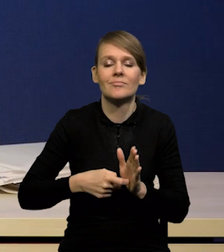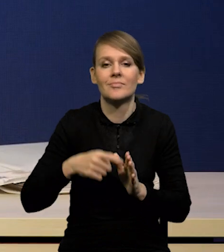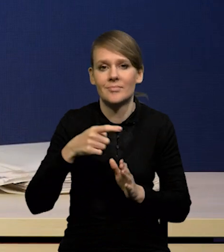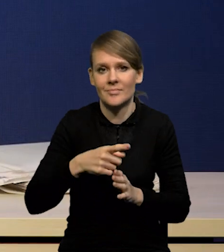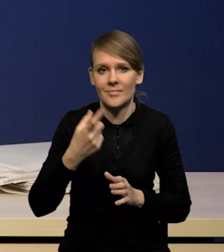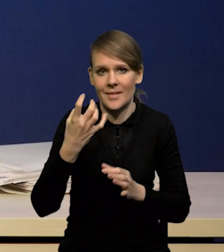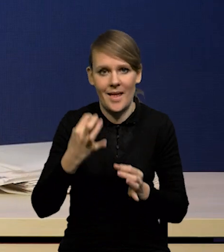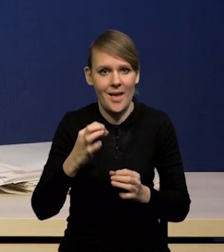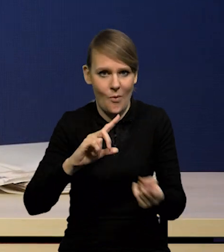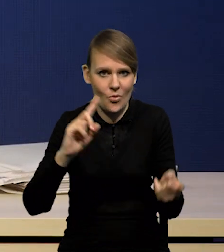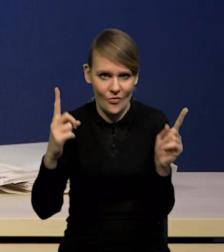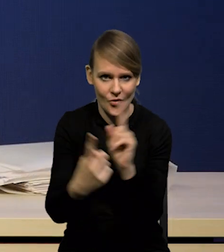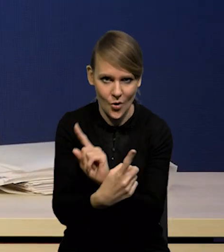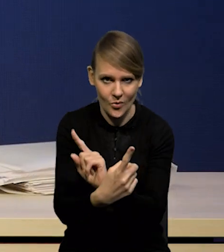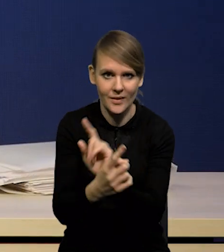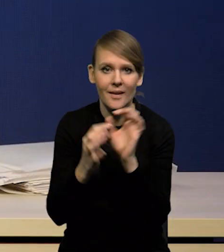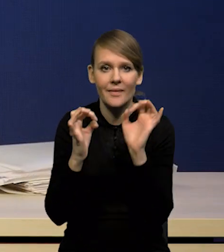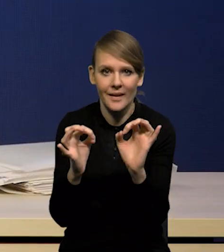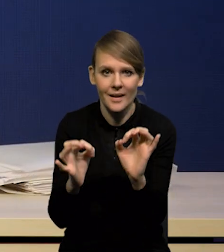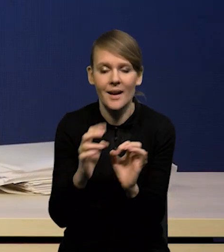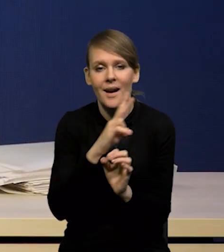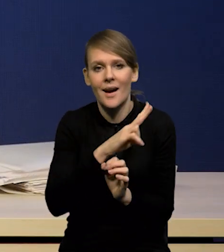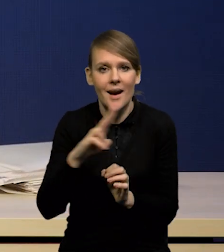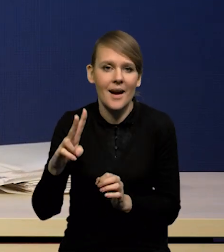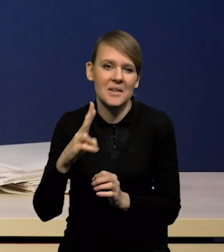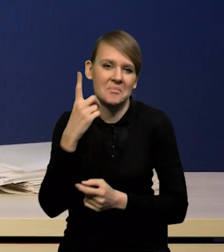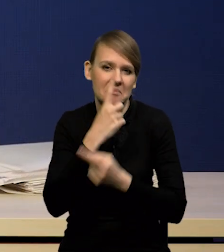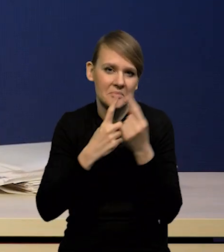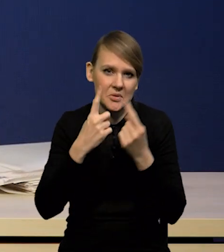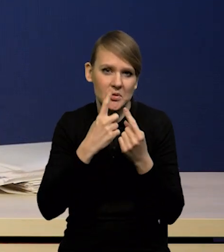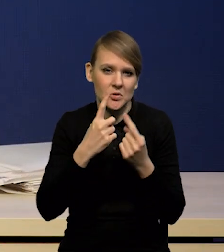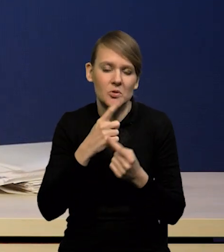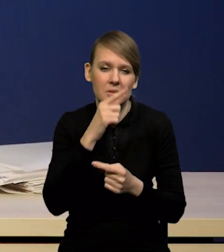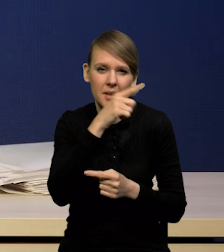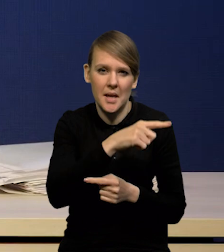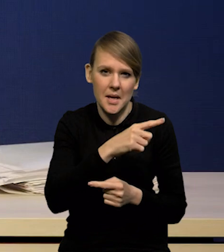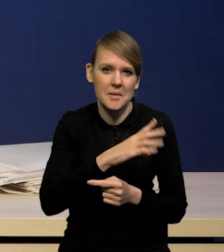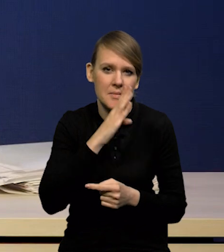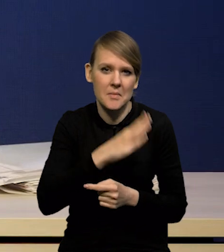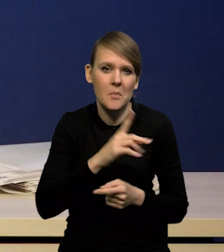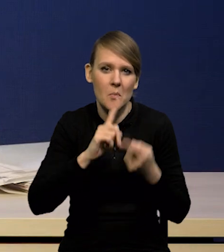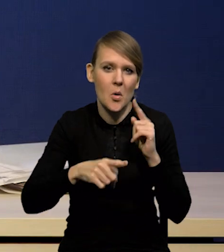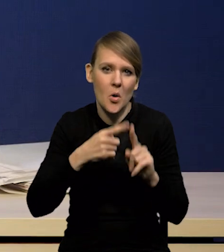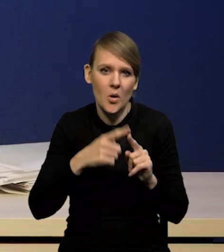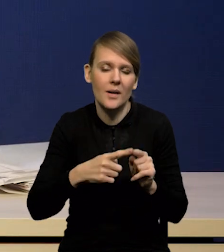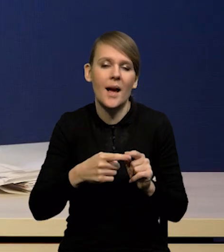Teraz wszyscy spodziewają się mocniejszego zacieśniania polityki pieniężnej w Stanach Zjednoczonych i w strefie euro,